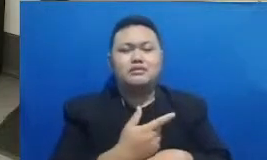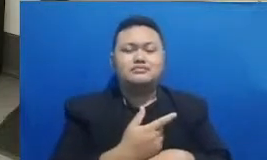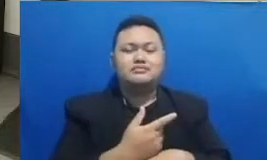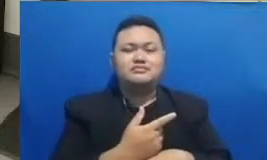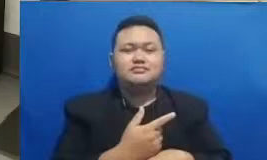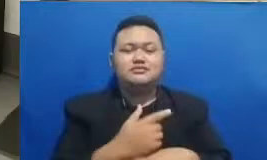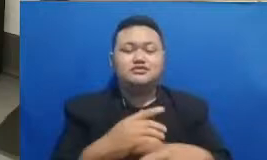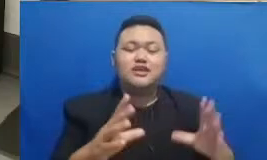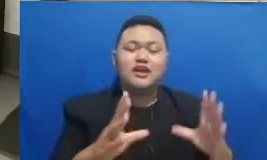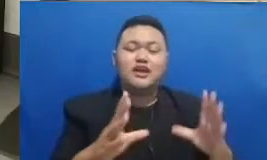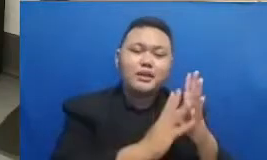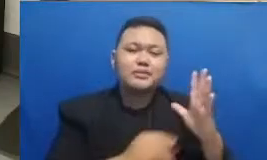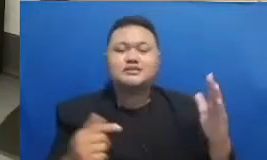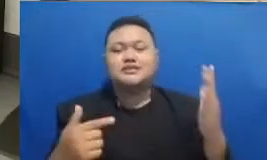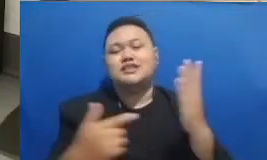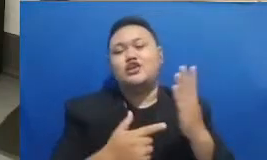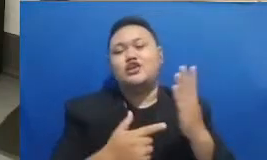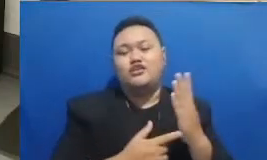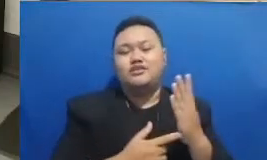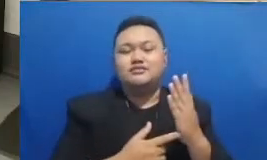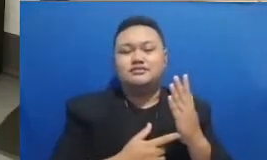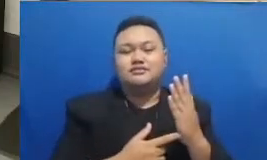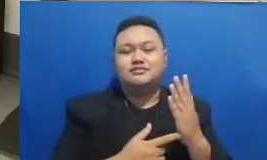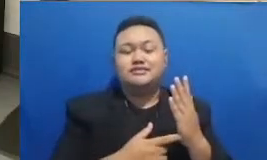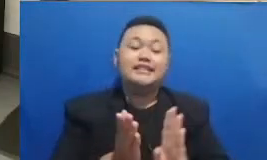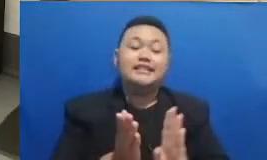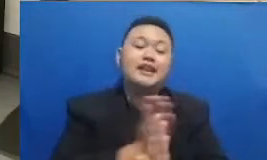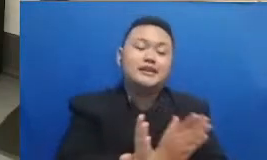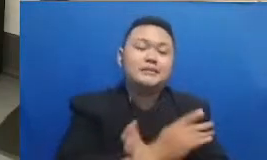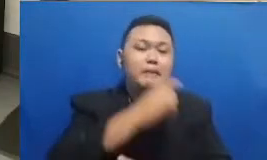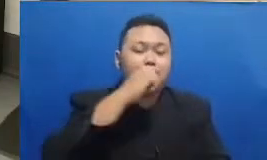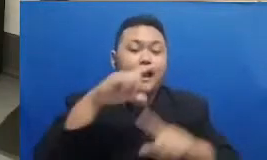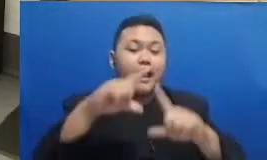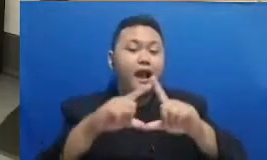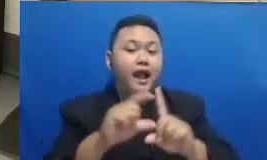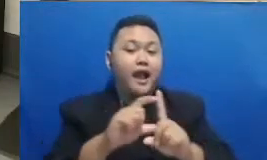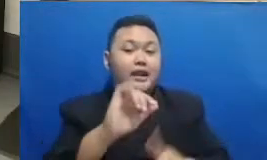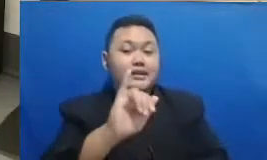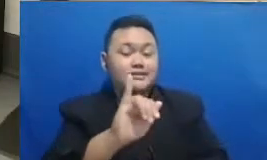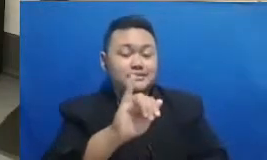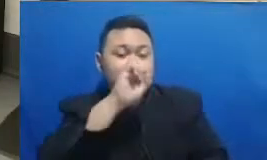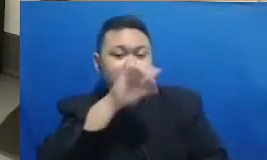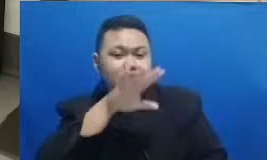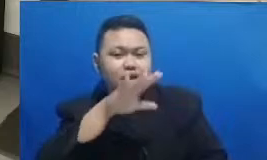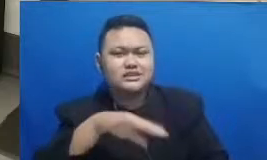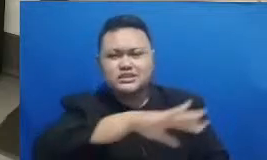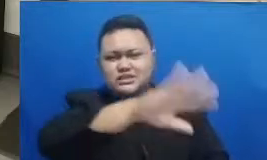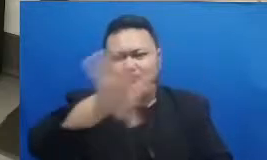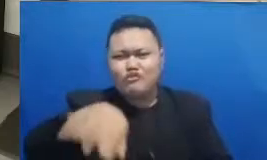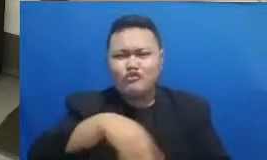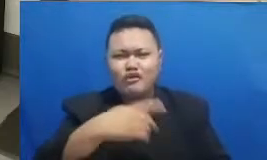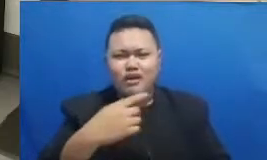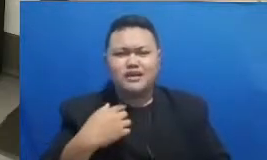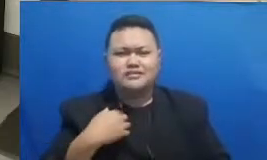ini tadi Seperti yang Bapak Adi Respati katakan semuanya akan bisa berjalan lebih baik Karena